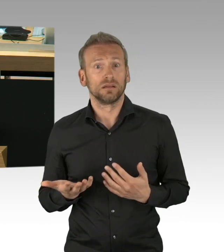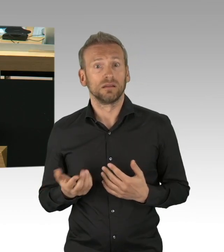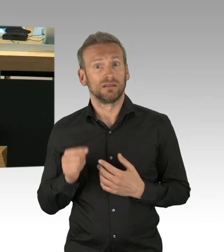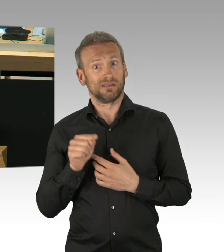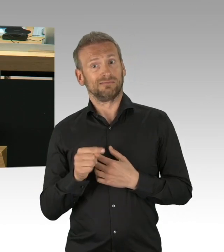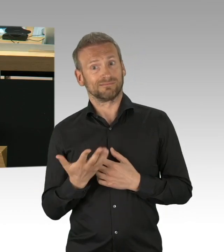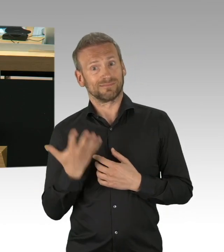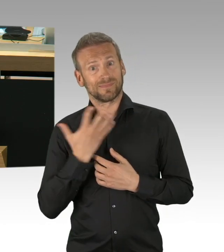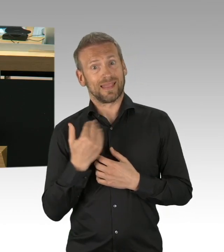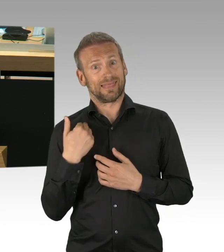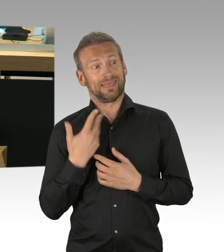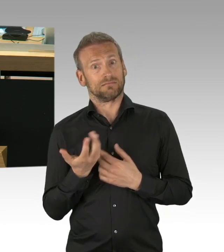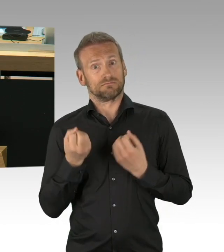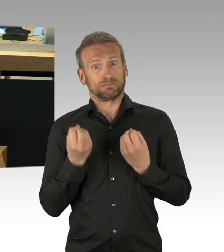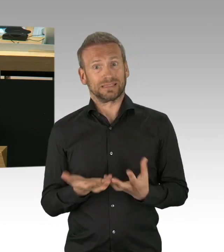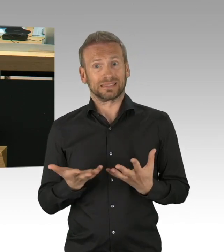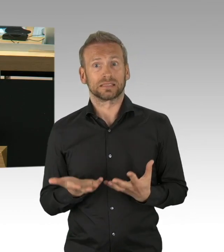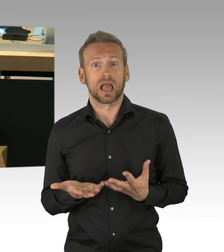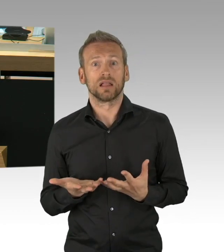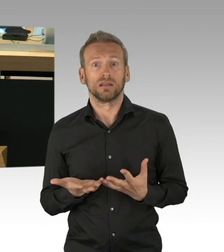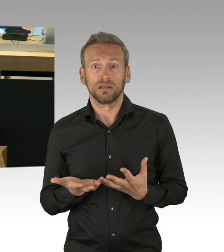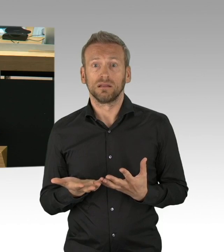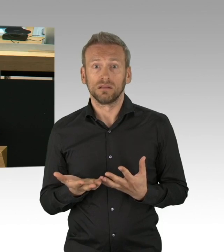der notwendig war in dieser Situation und ich glaube,